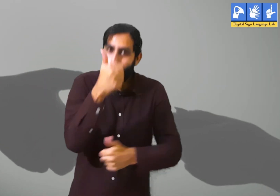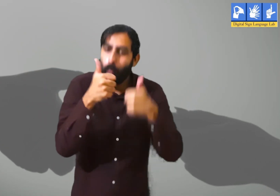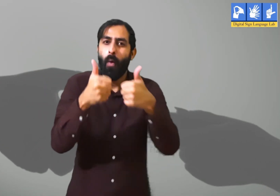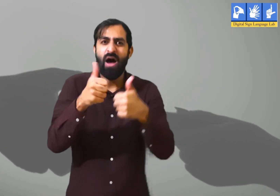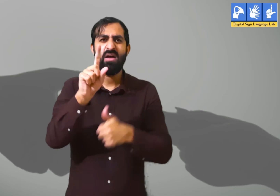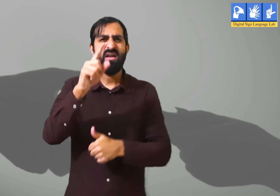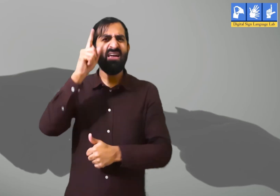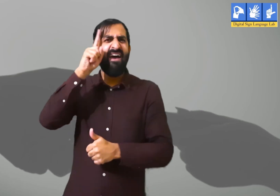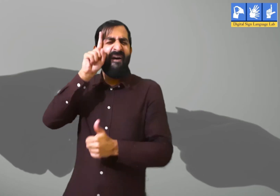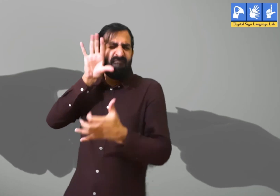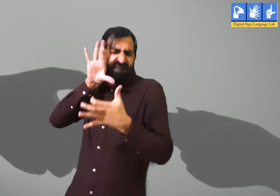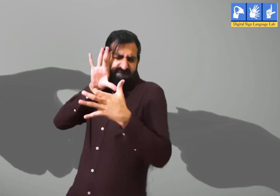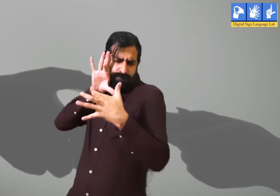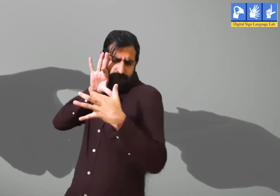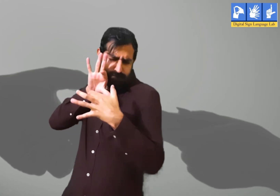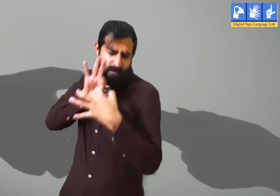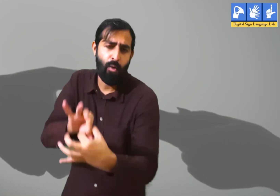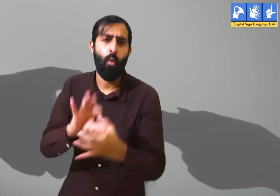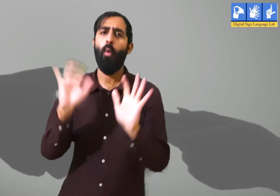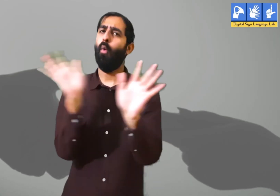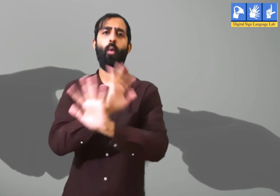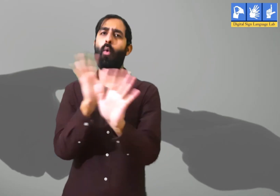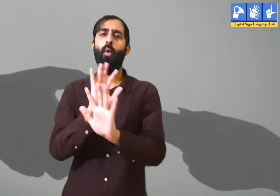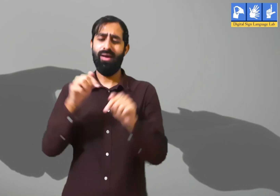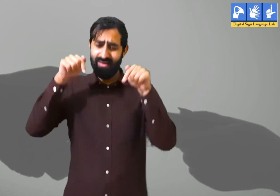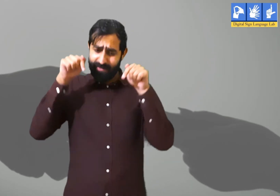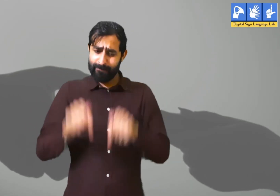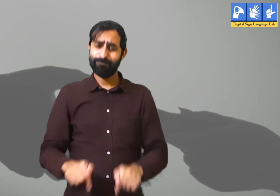परन्तु हर वक़्त केवल उसी बातों को याद करना उचित नहीं हैं।